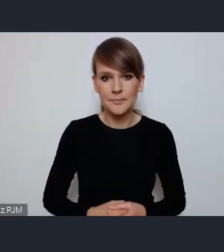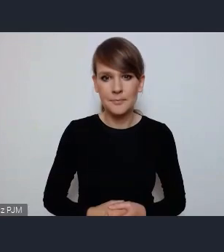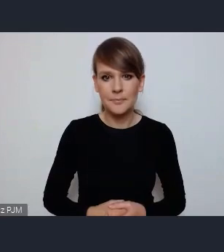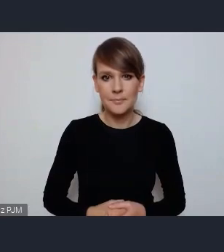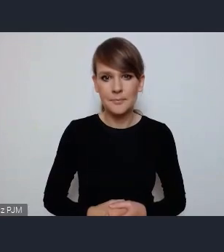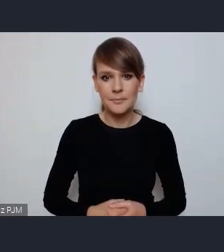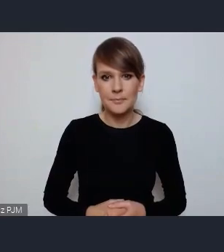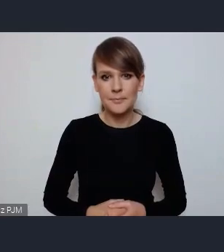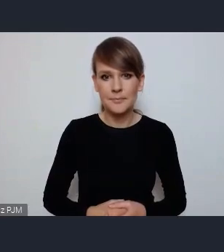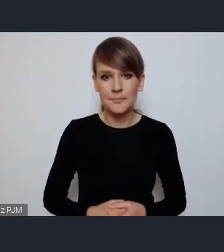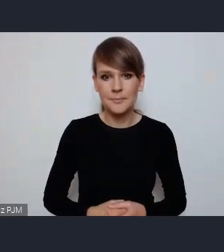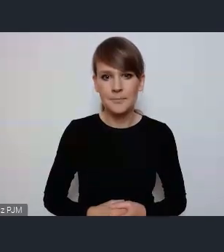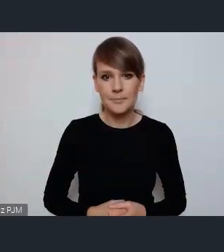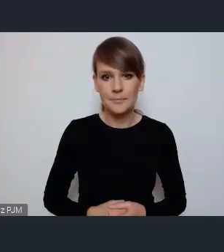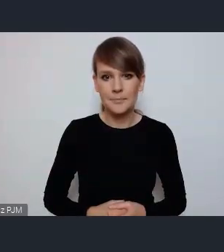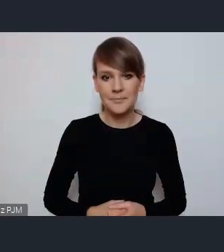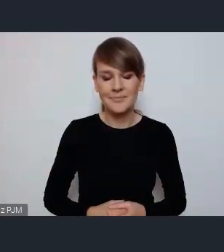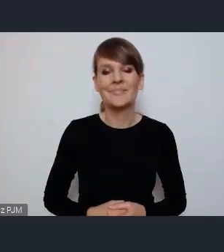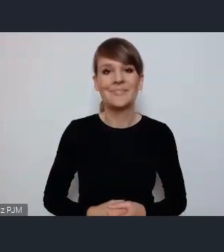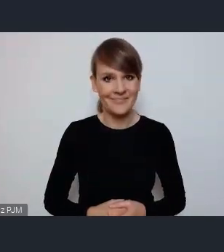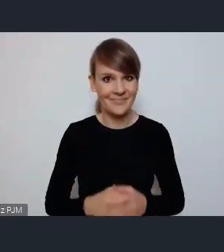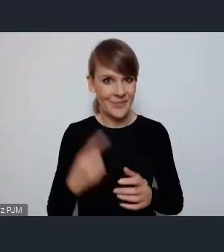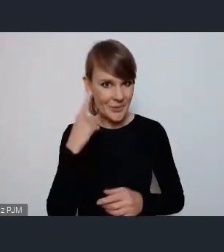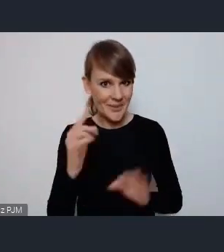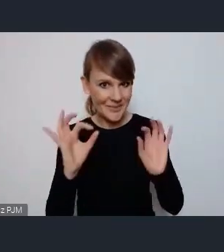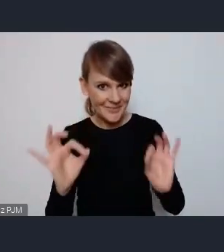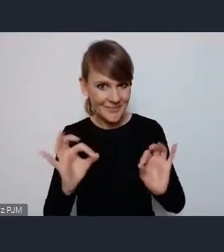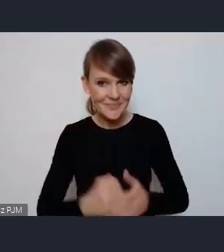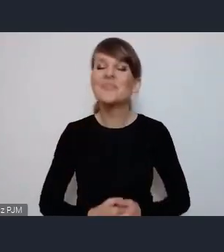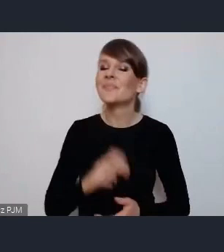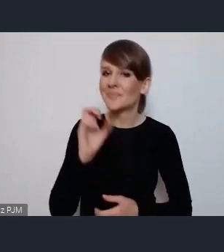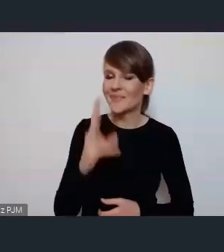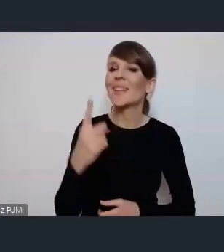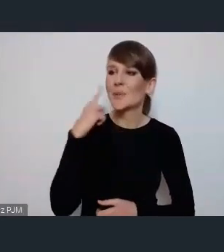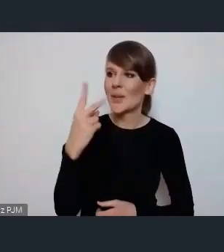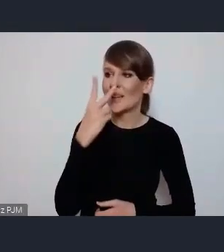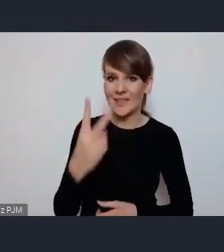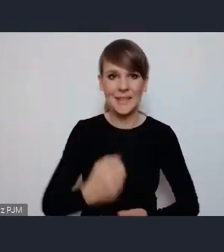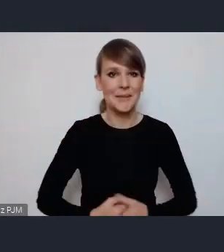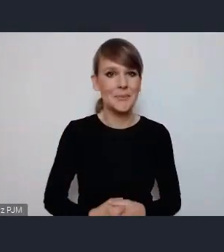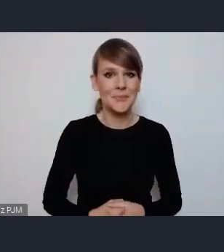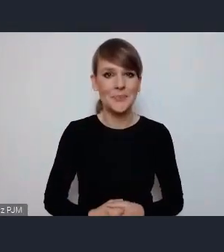O. -Mam nadzieję że Państwo nie słyszą? Ja chciałabym zapytać - widzimy również - o jedną kwestię.